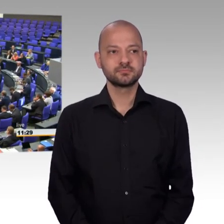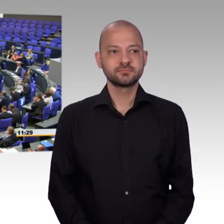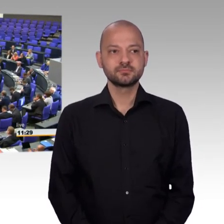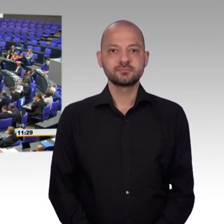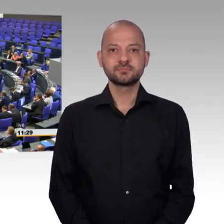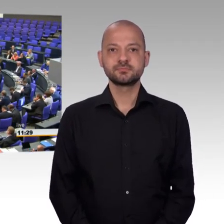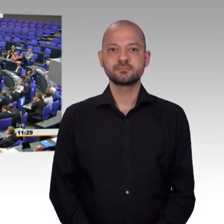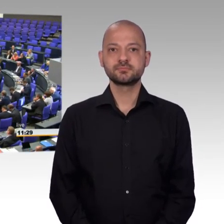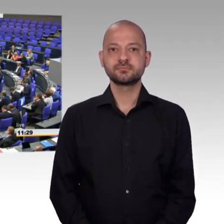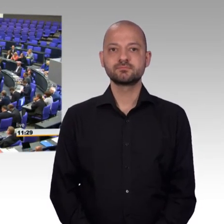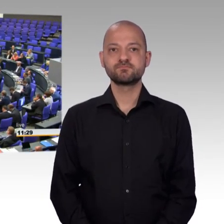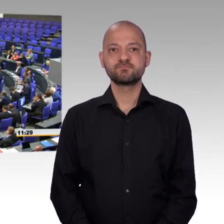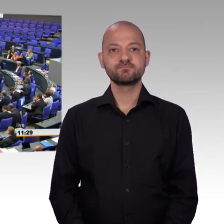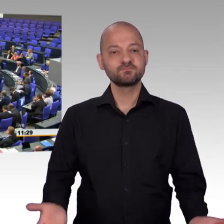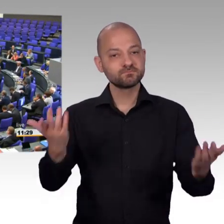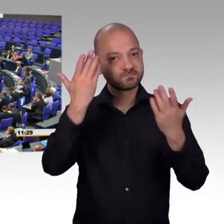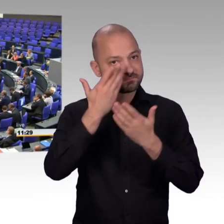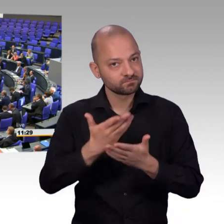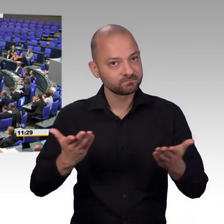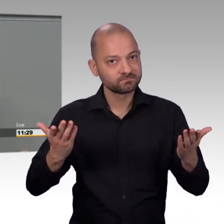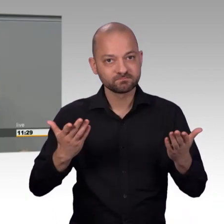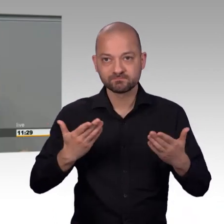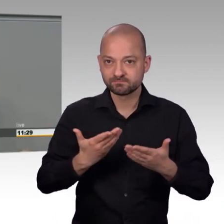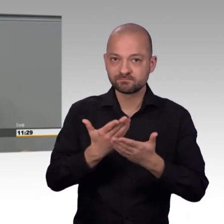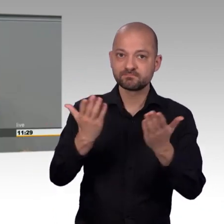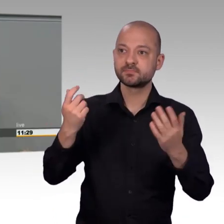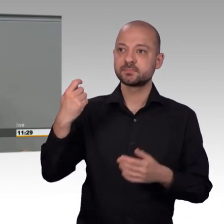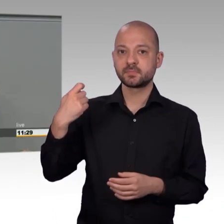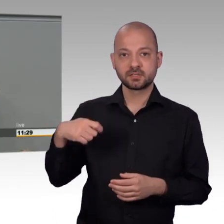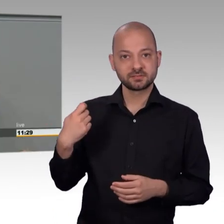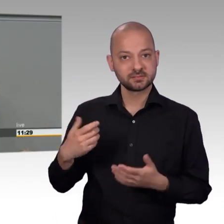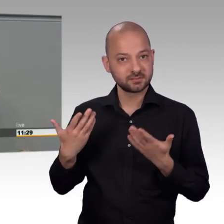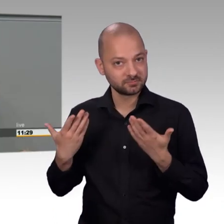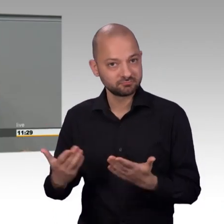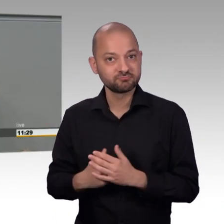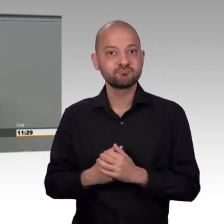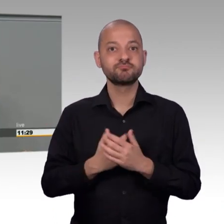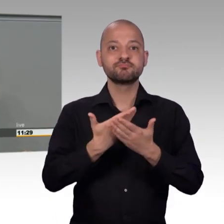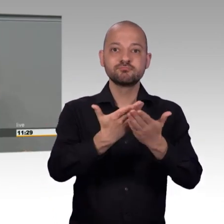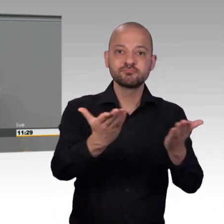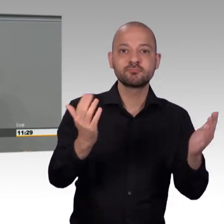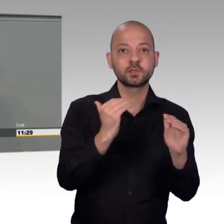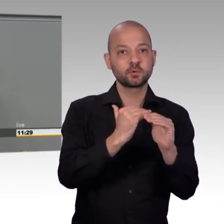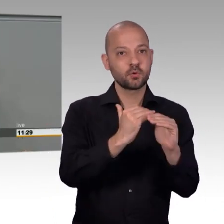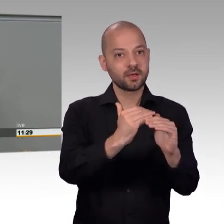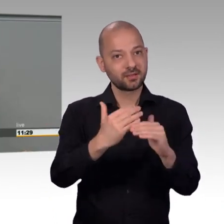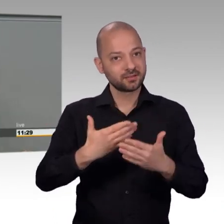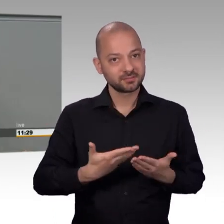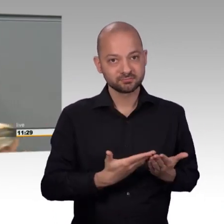das Petitionsrecht ist in Artikel 17 unserer Verfassung als Grundrecht garantiert und es ist nicht an Alter,